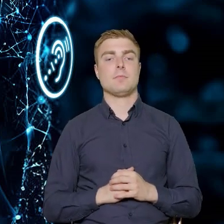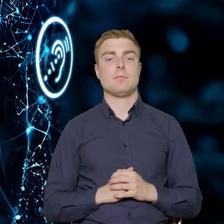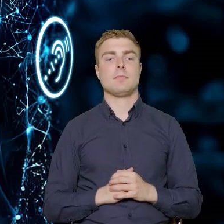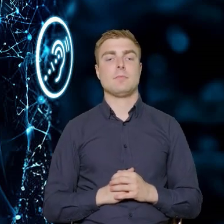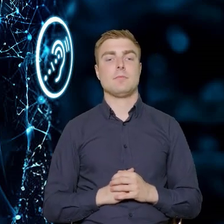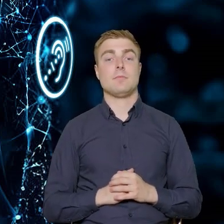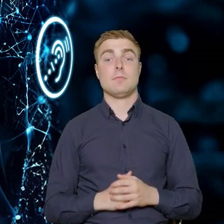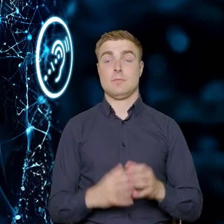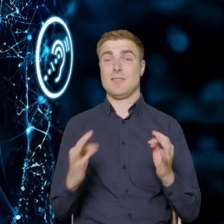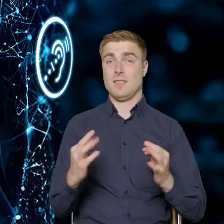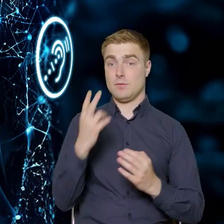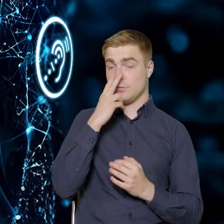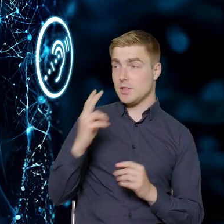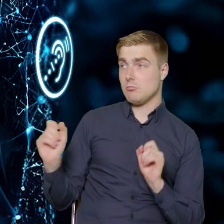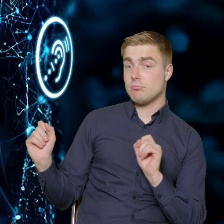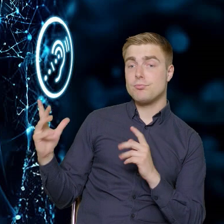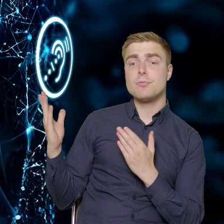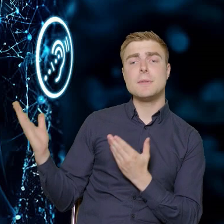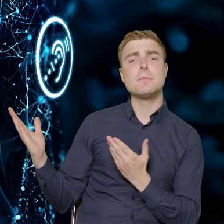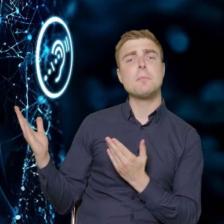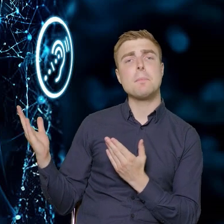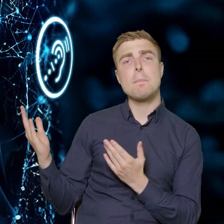Na tym slajdzie macie Państwo informacje,